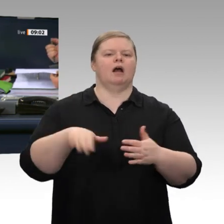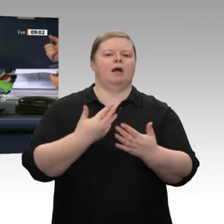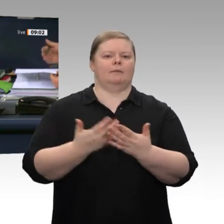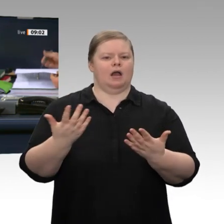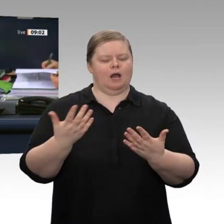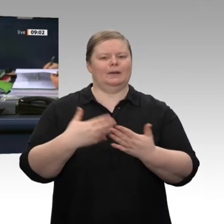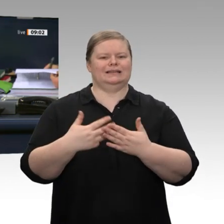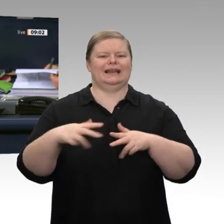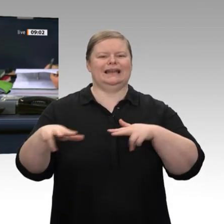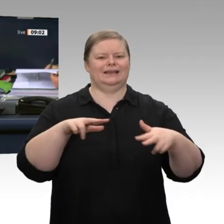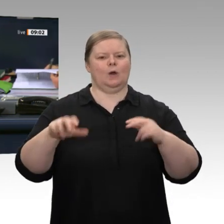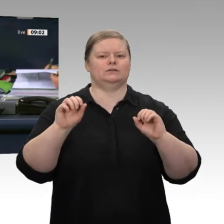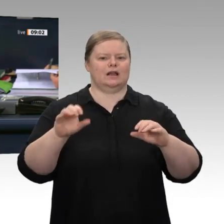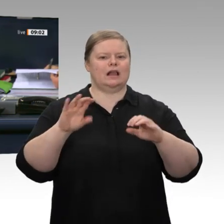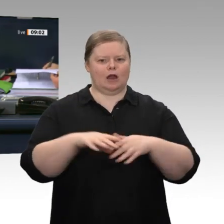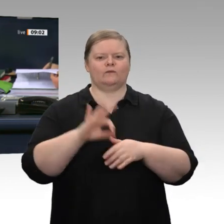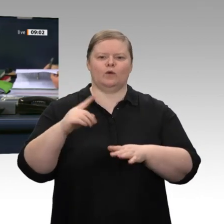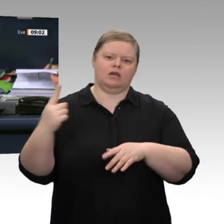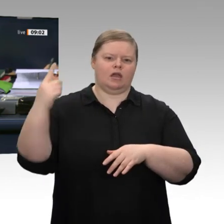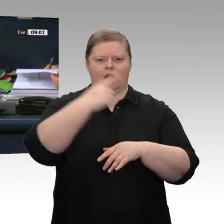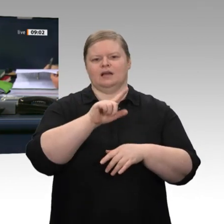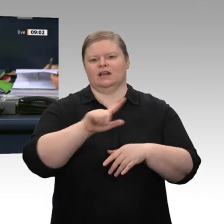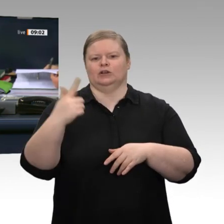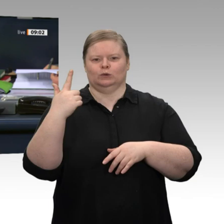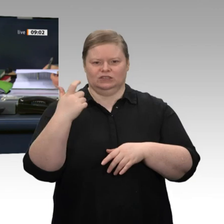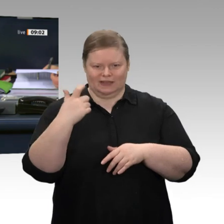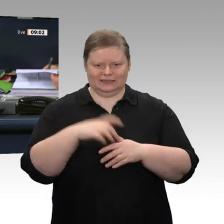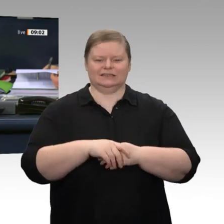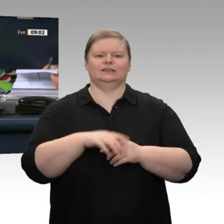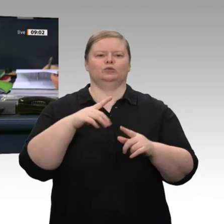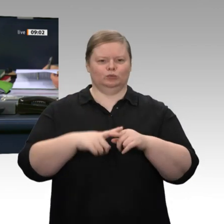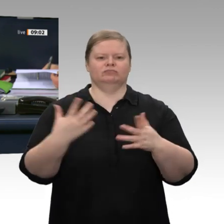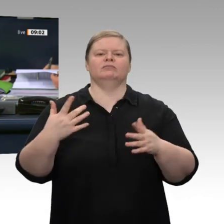Jahreswirtschaftsberichts 2020 der Bundesregierung und des Jahresgutachten 2019/20 des Sachverständigenrates